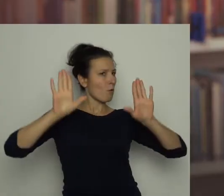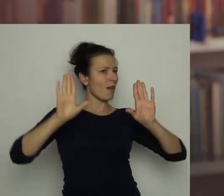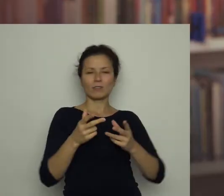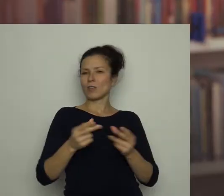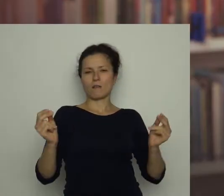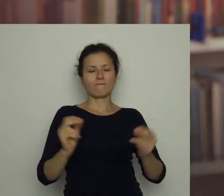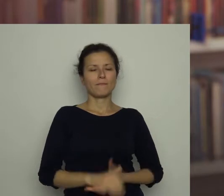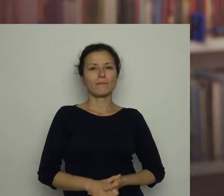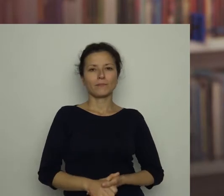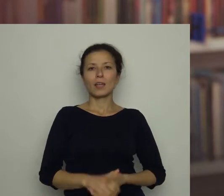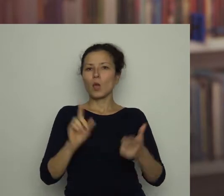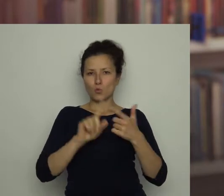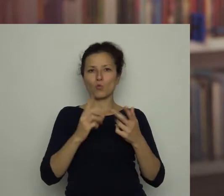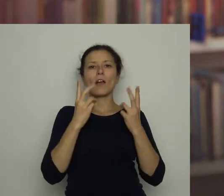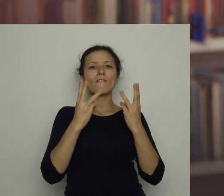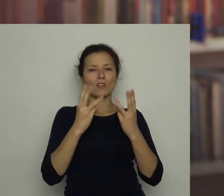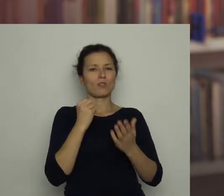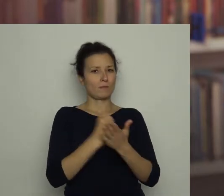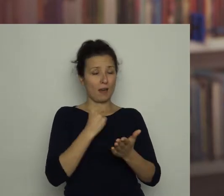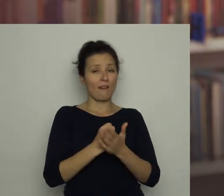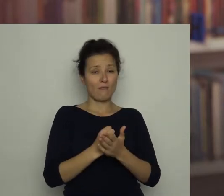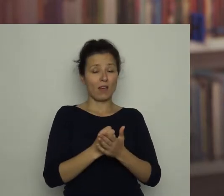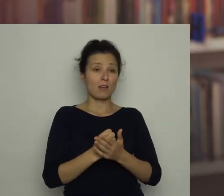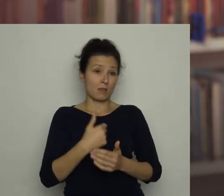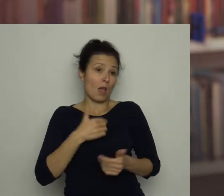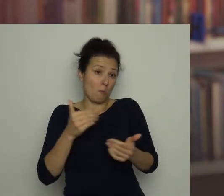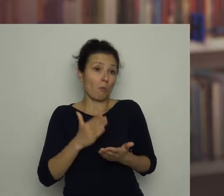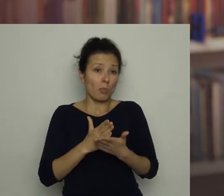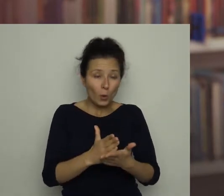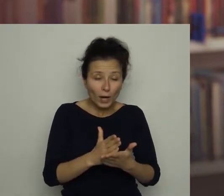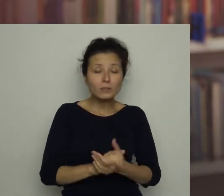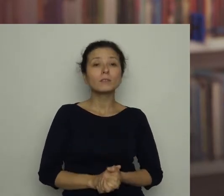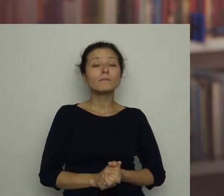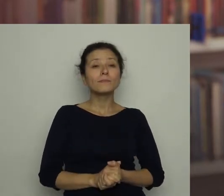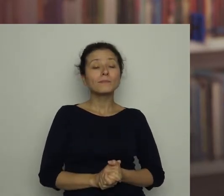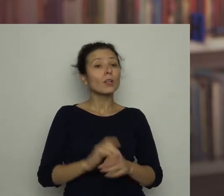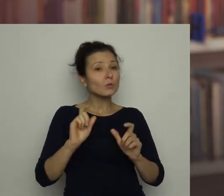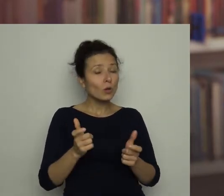Drugą istotną rzeczą, którą bym mógł doradzić, jest dbanie o siebie